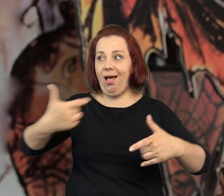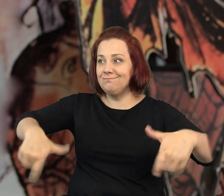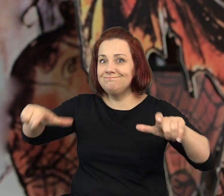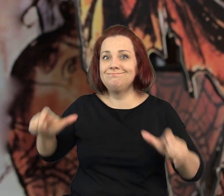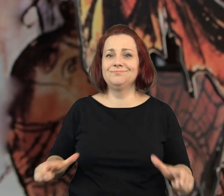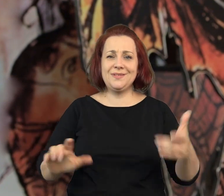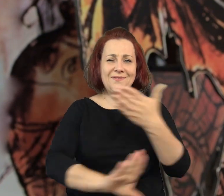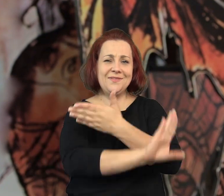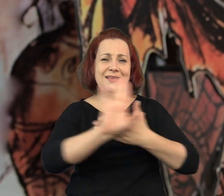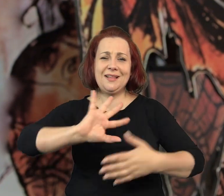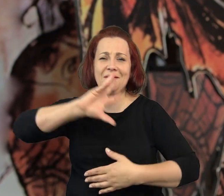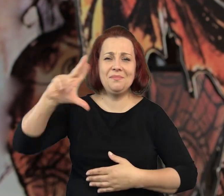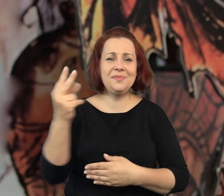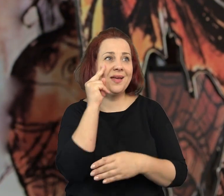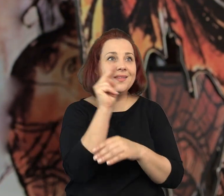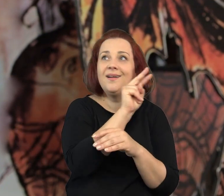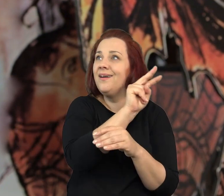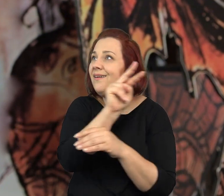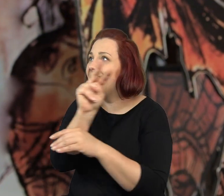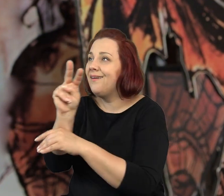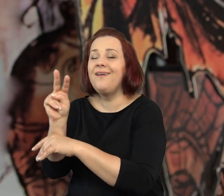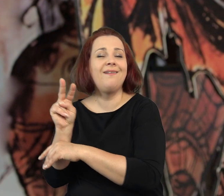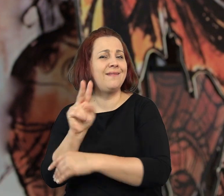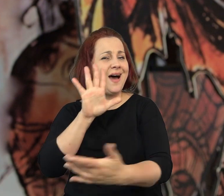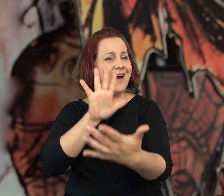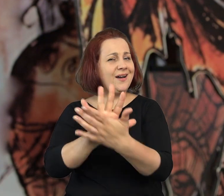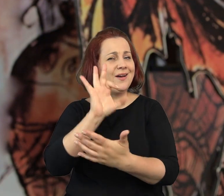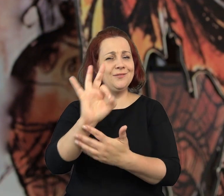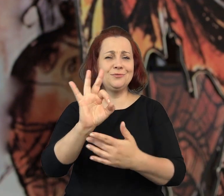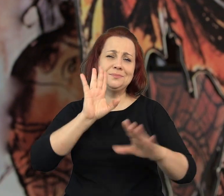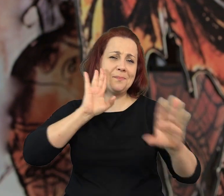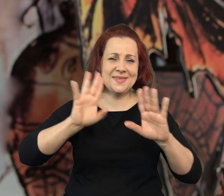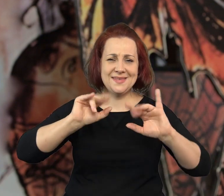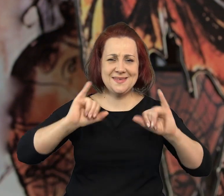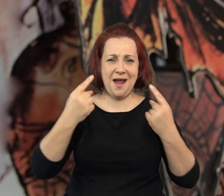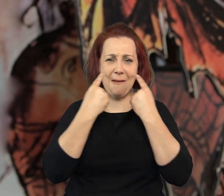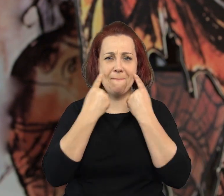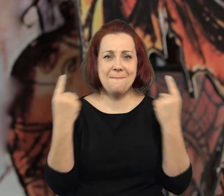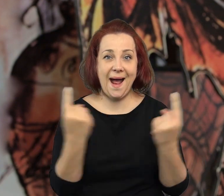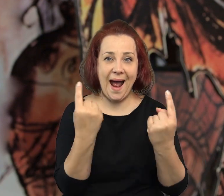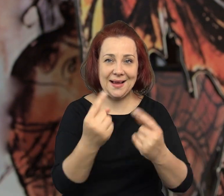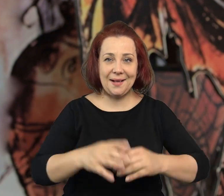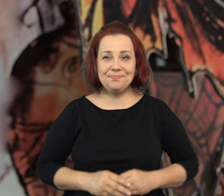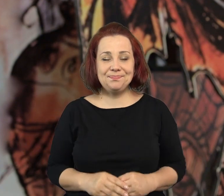Muzeum, w którym aktualnie siedzę i podziwiam przepiękną wystawę. Wystawę naprawdę bajkową.